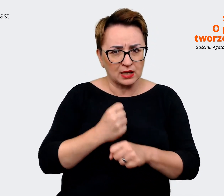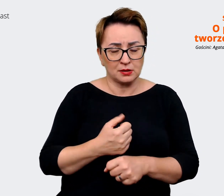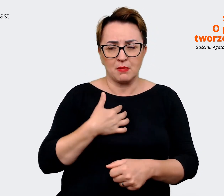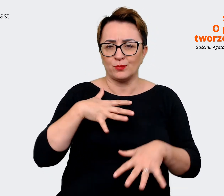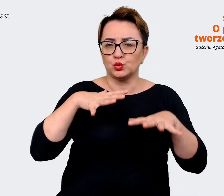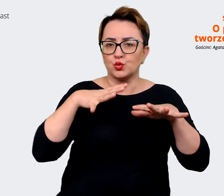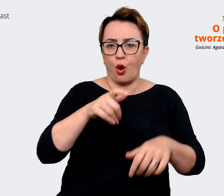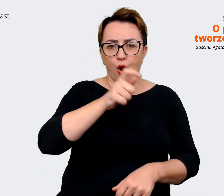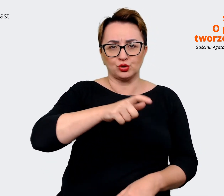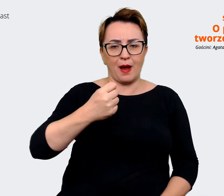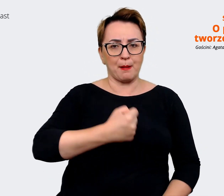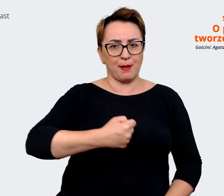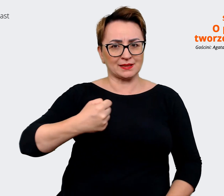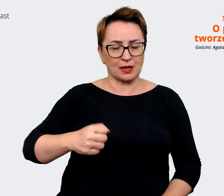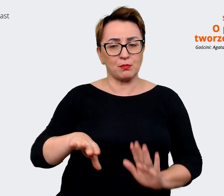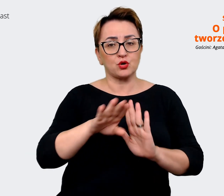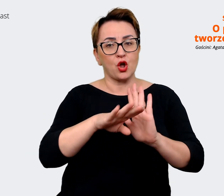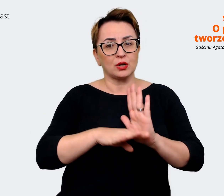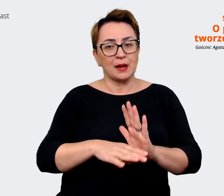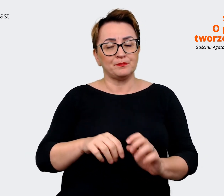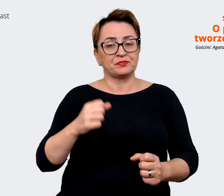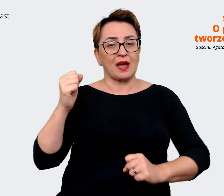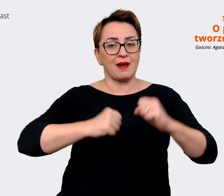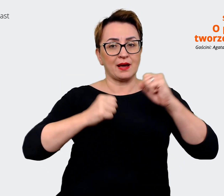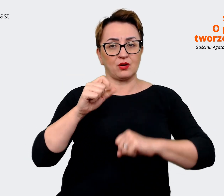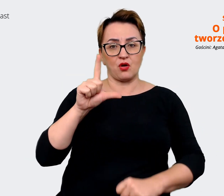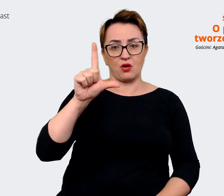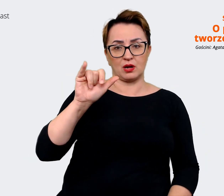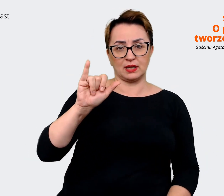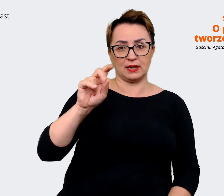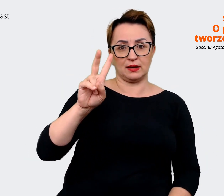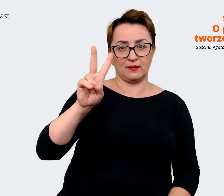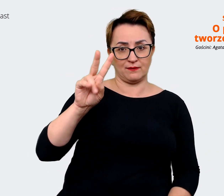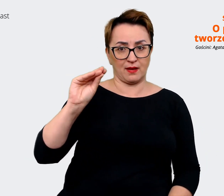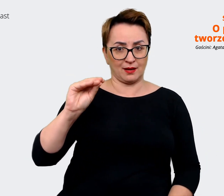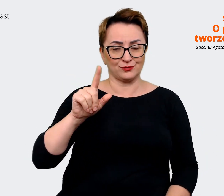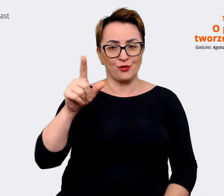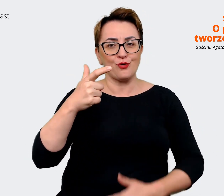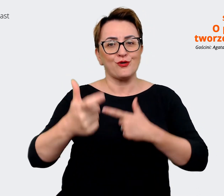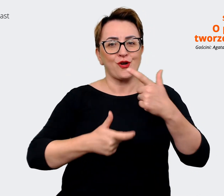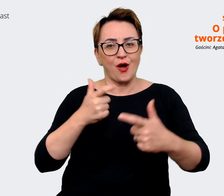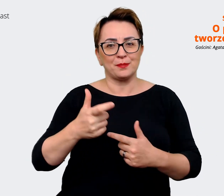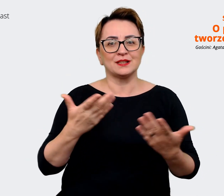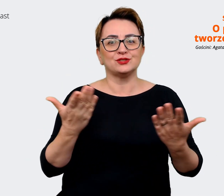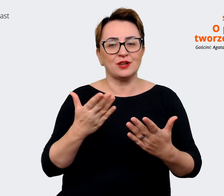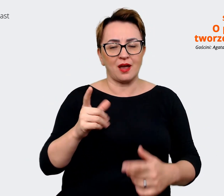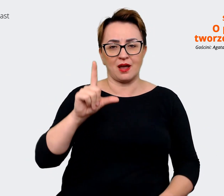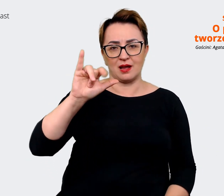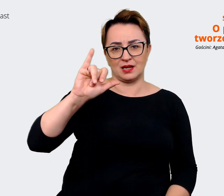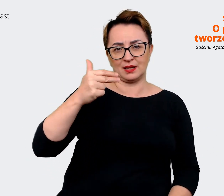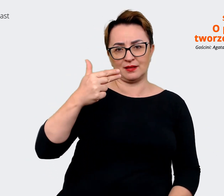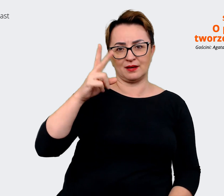programu Allegro Life, którzy przygotowują i postują na LinkedIn. Także to też jest grupa osób,